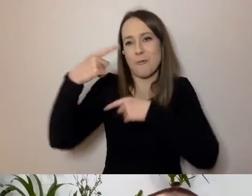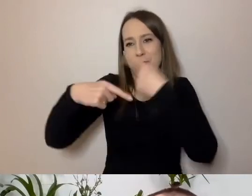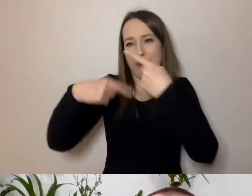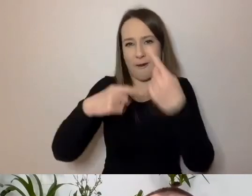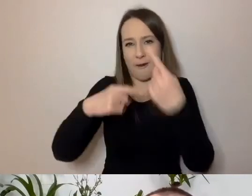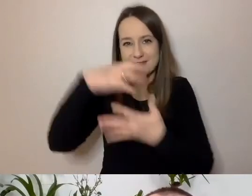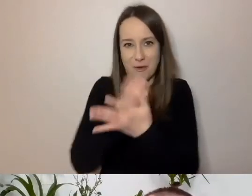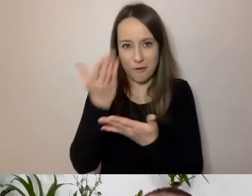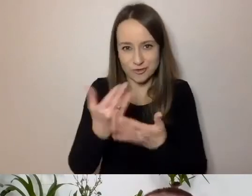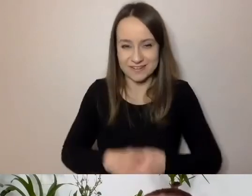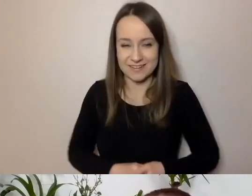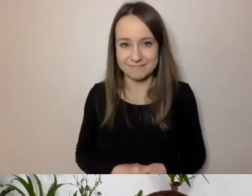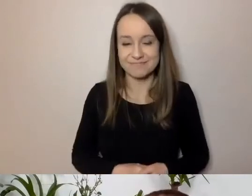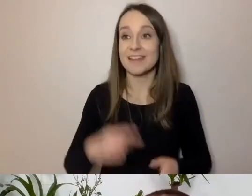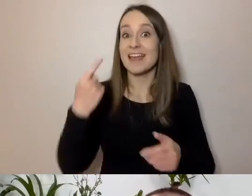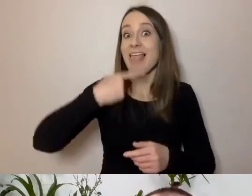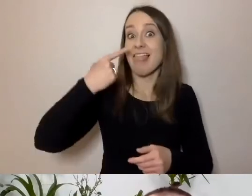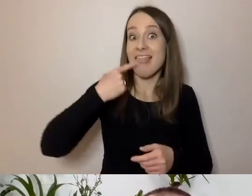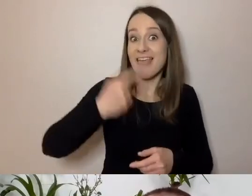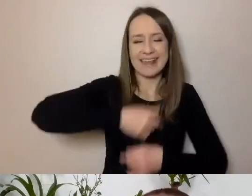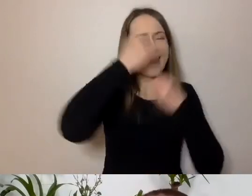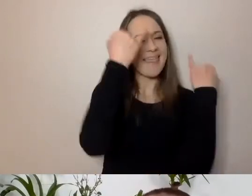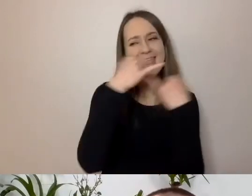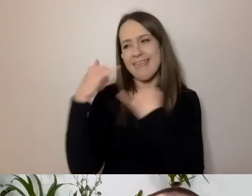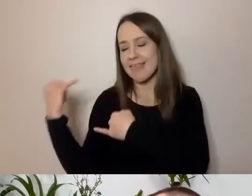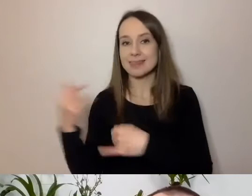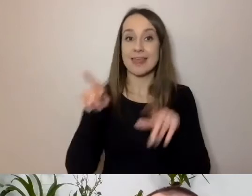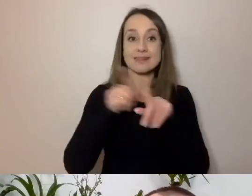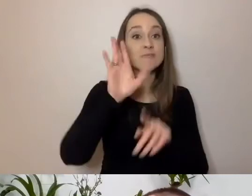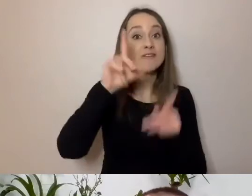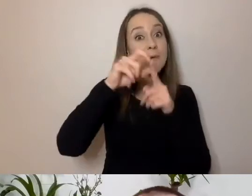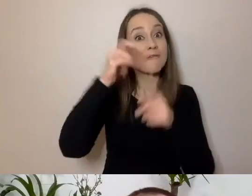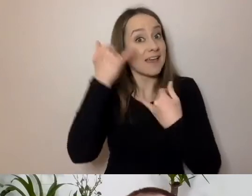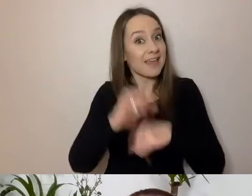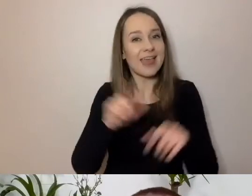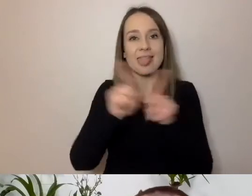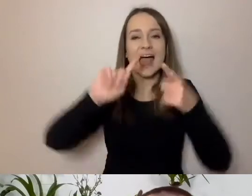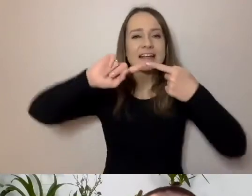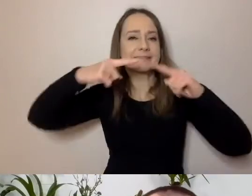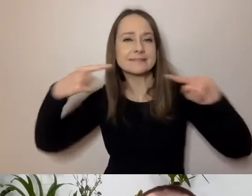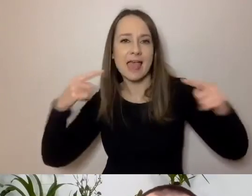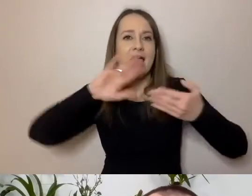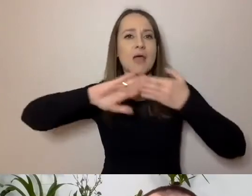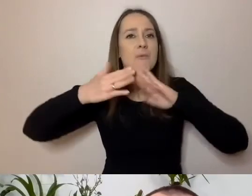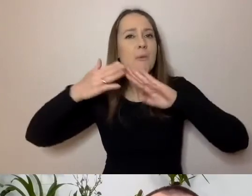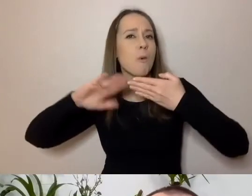Te języki będą inne. Inne będą słowa i składnia zdań, które będą budowane.